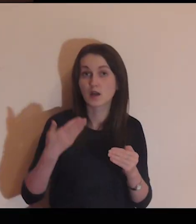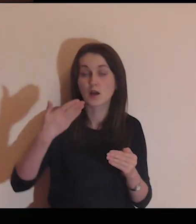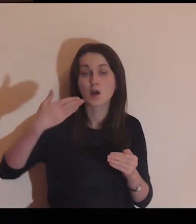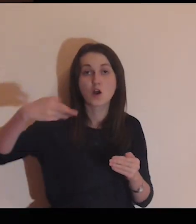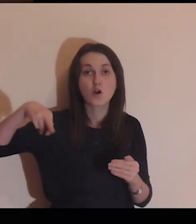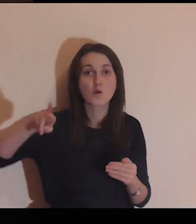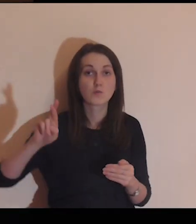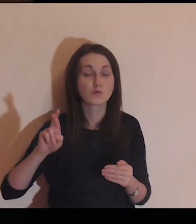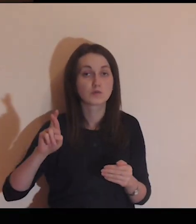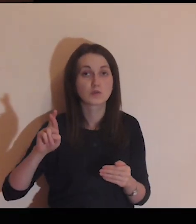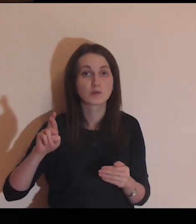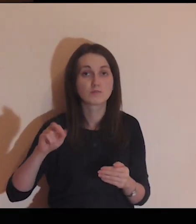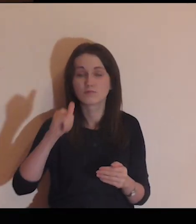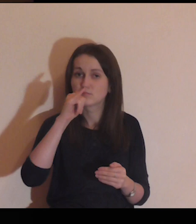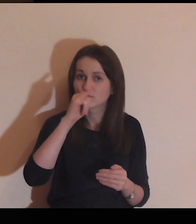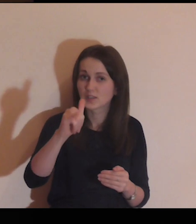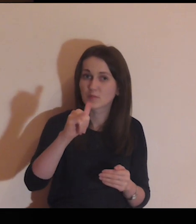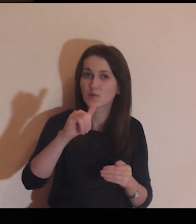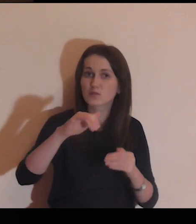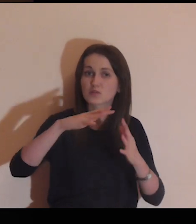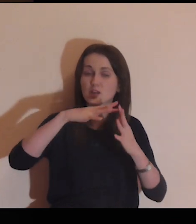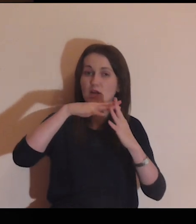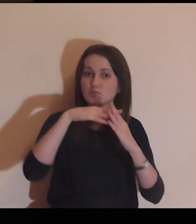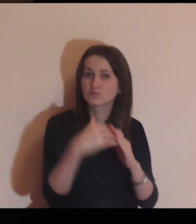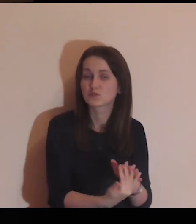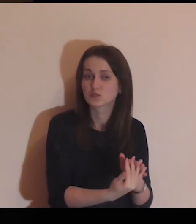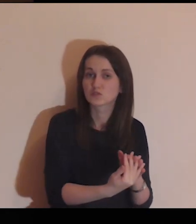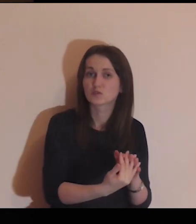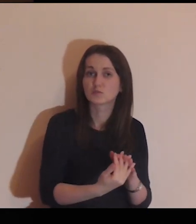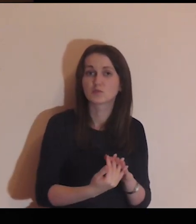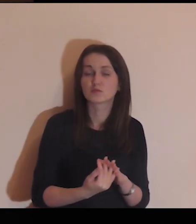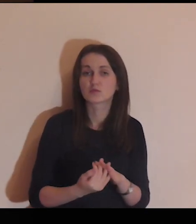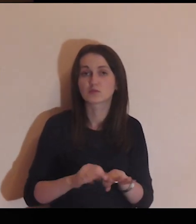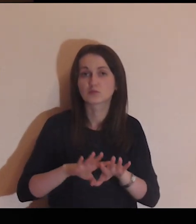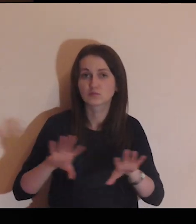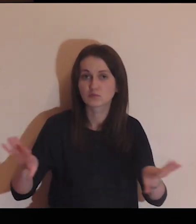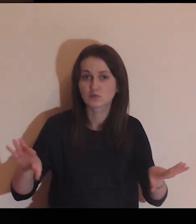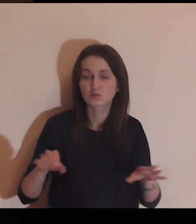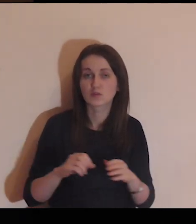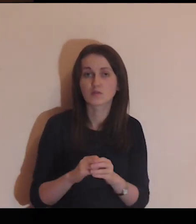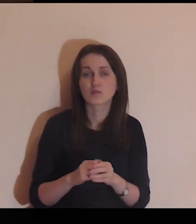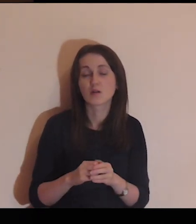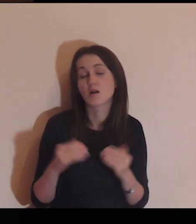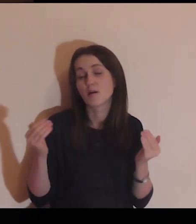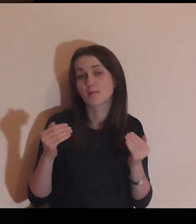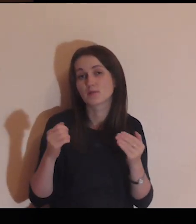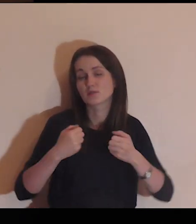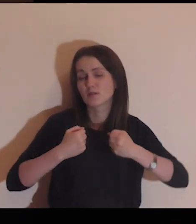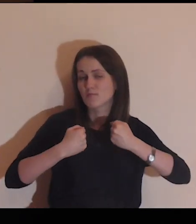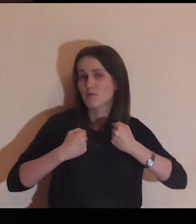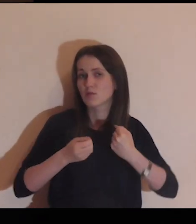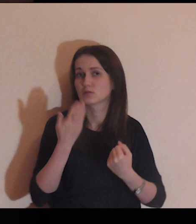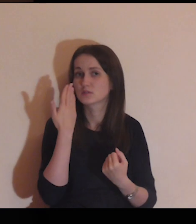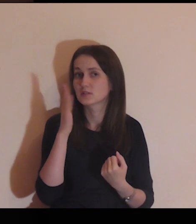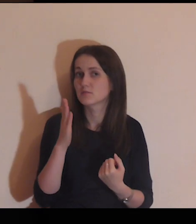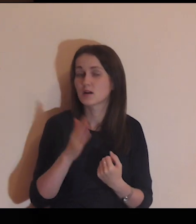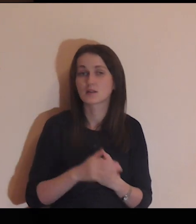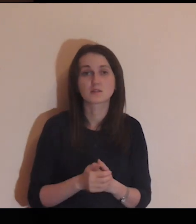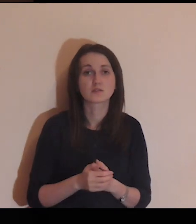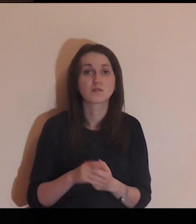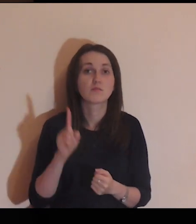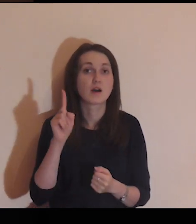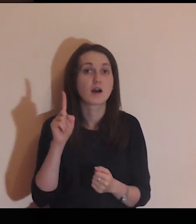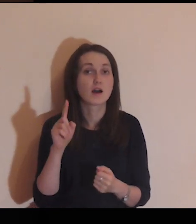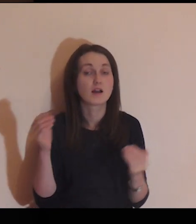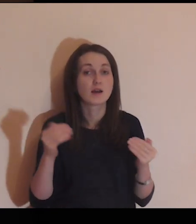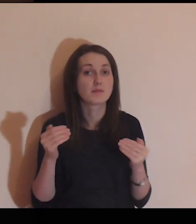Być może tego muru nie da się zburzyć, być może jest on zbyt silny,